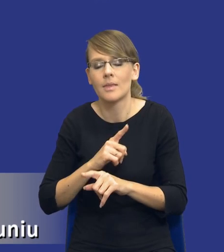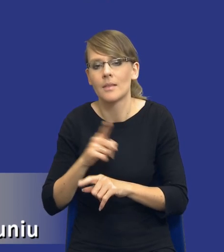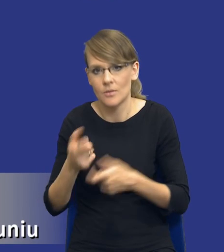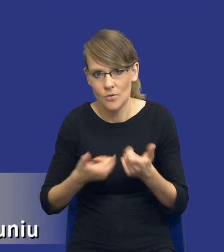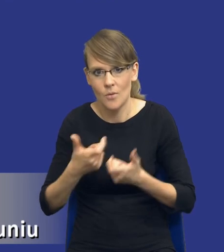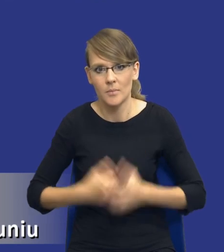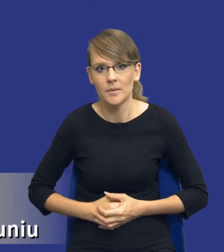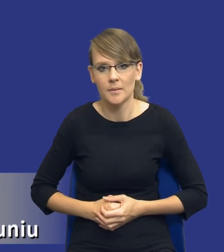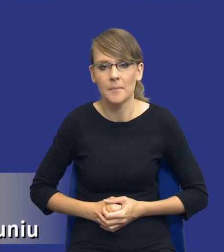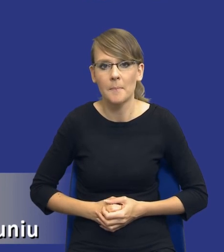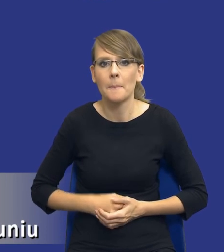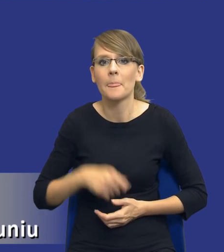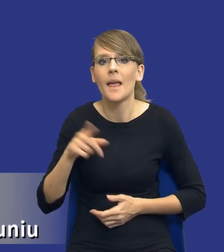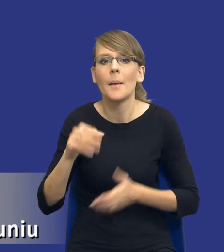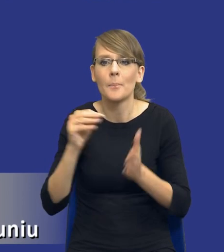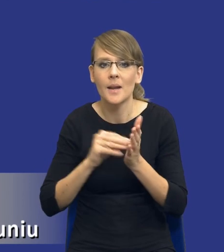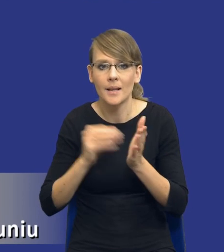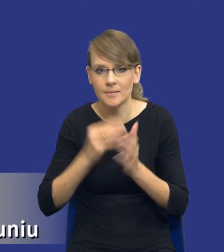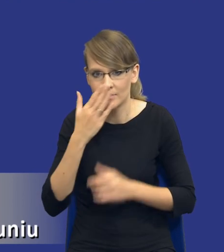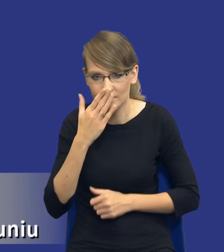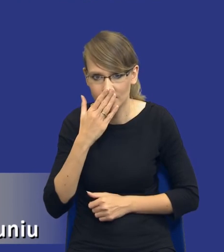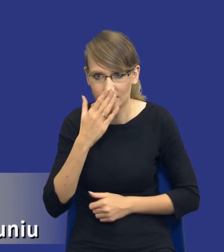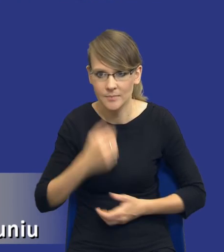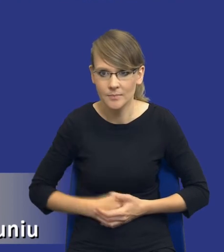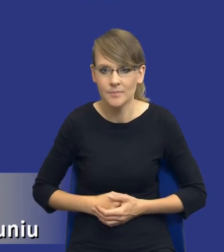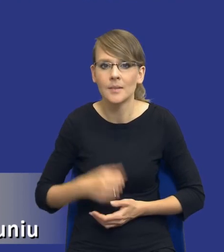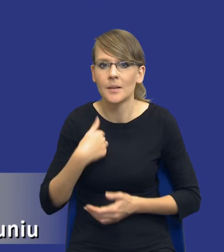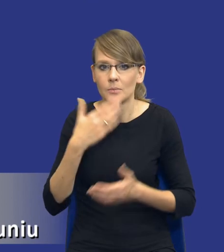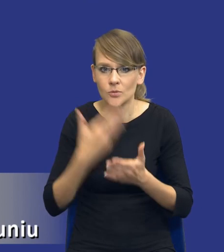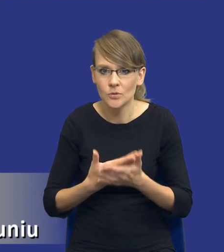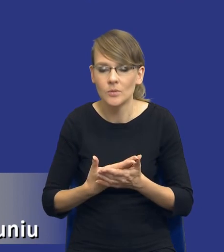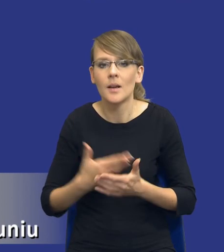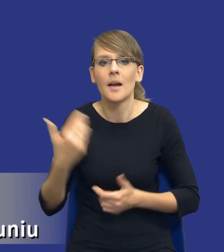Jeżeli chodzi o same praktyki, to ja tutaj przyznam się szczerze, że spotkałem się z